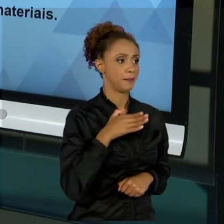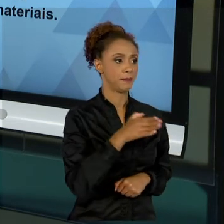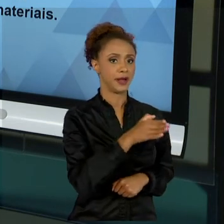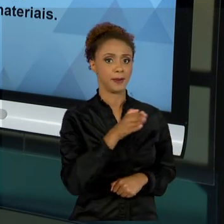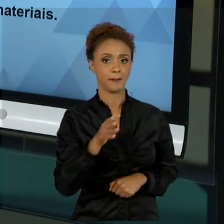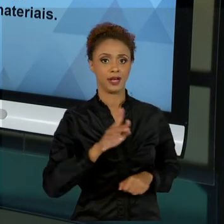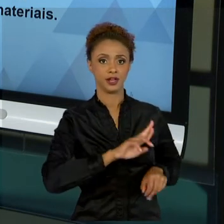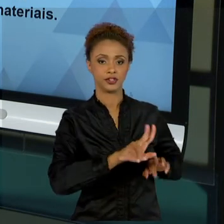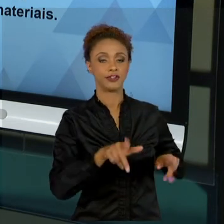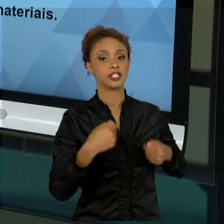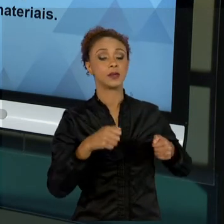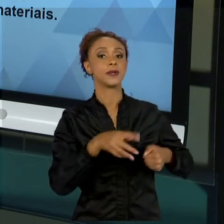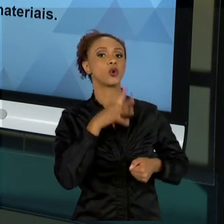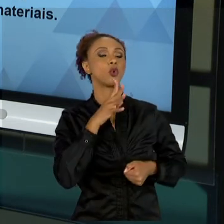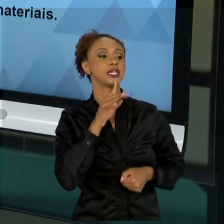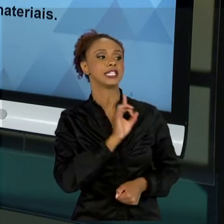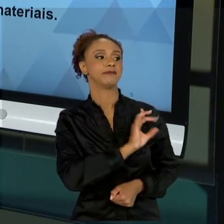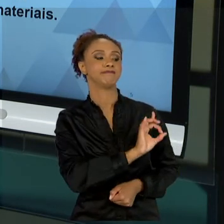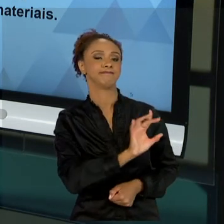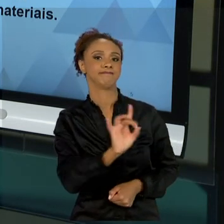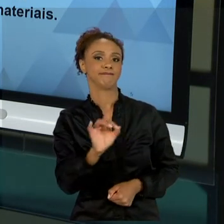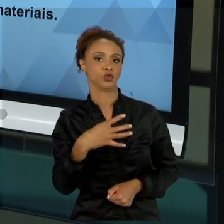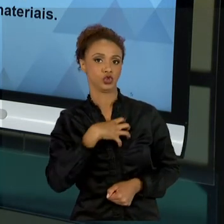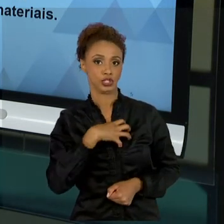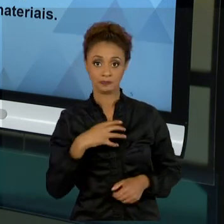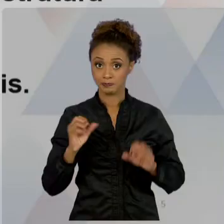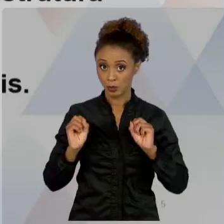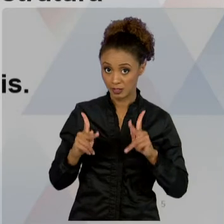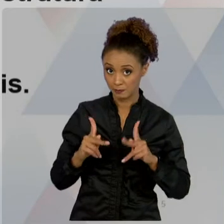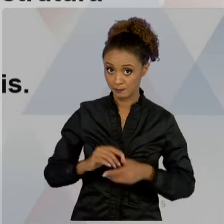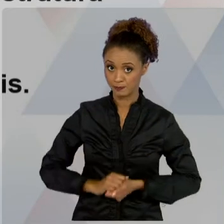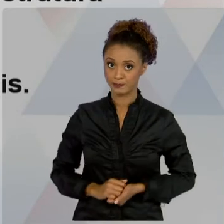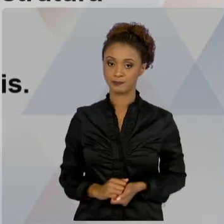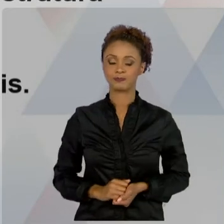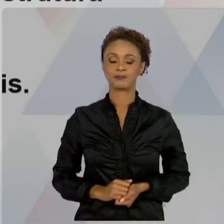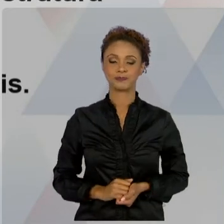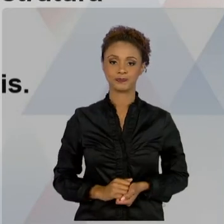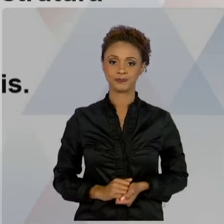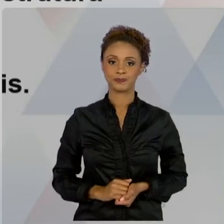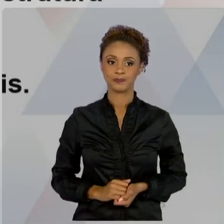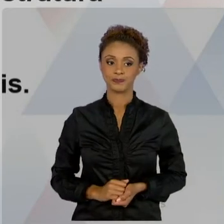ESTÁ ATUANDO. OK? DIFERENCIAIS, TRABALHAMOS